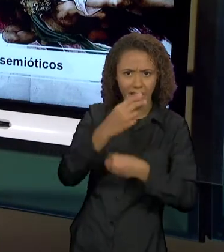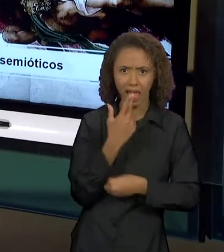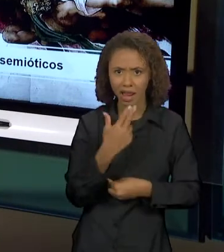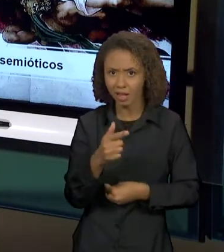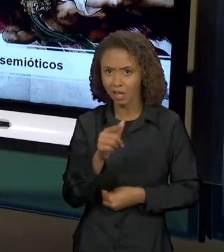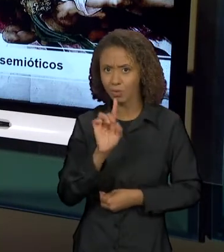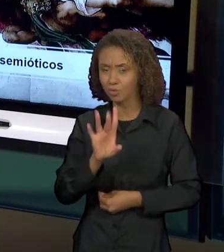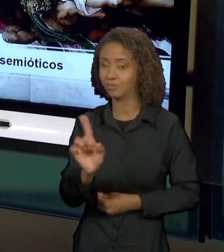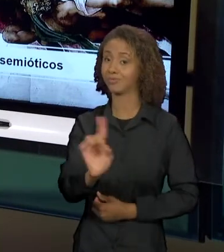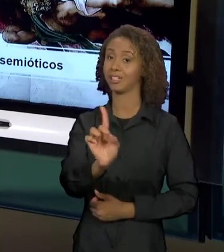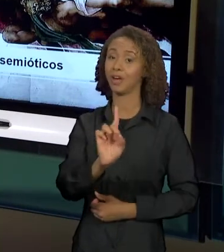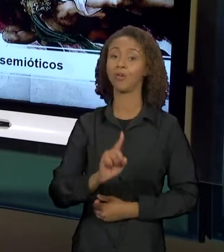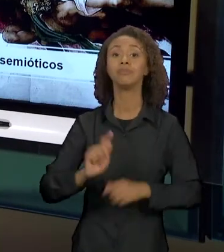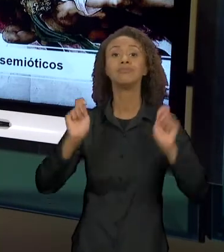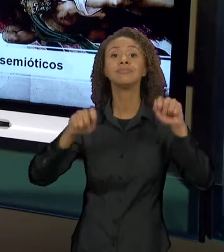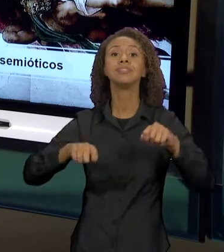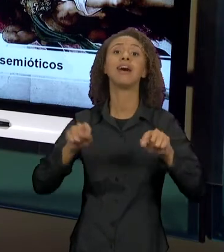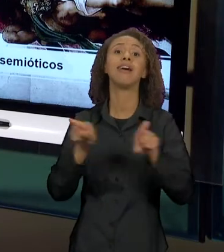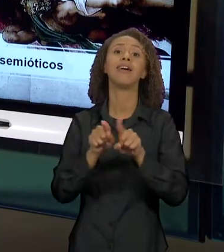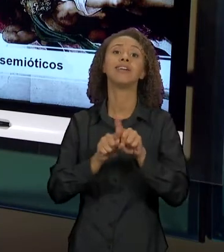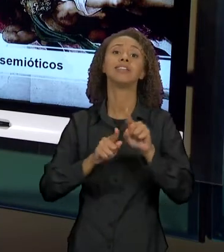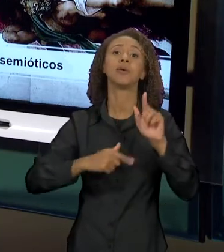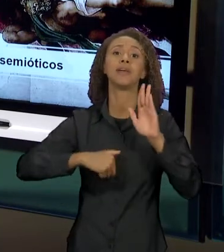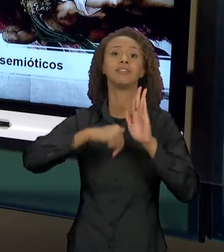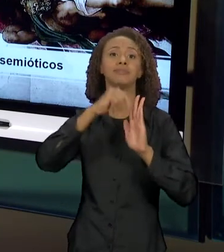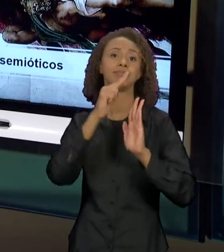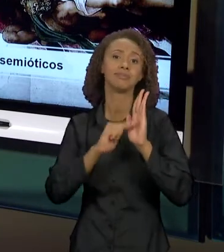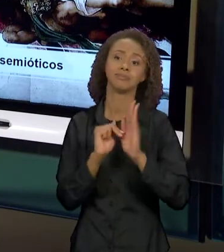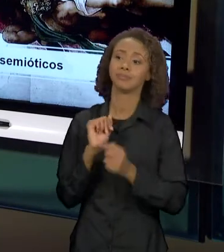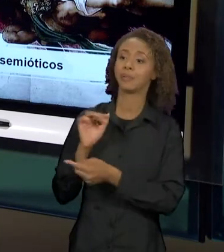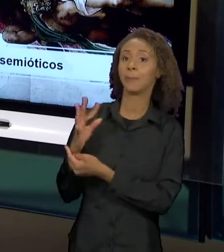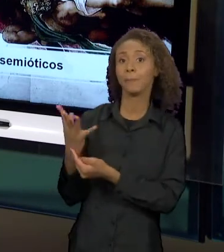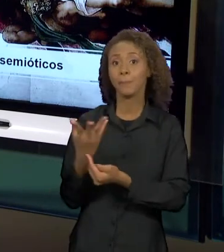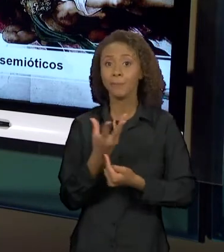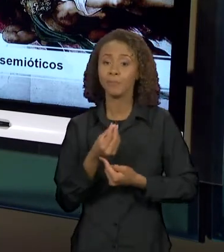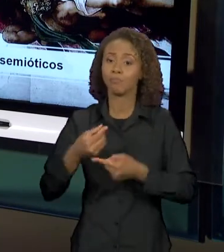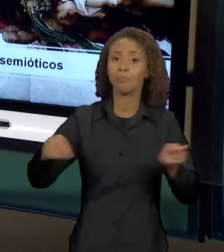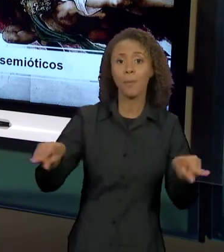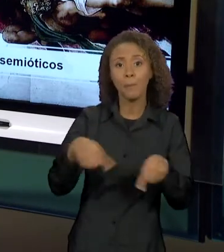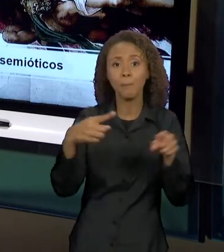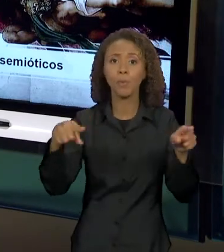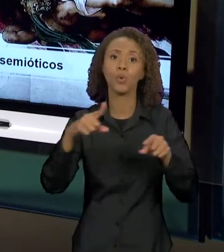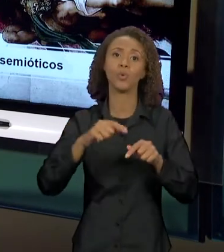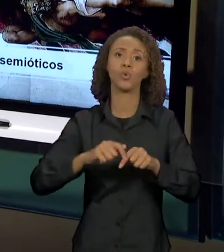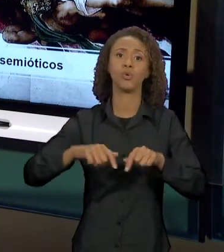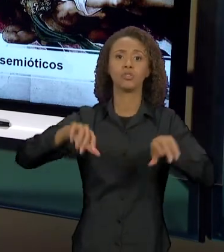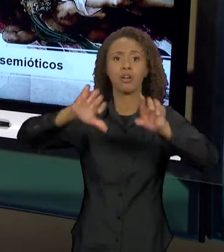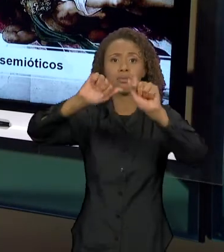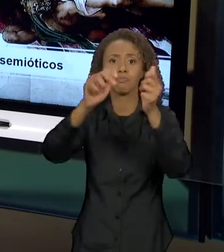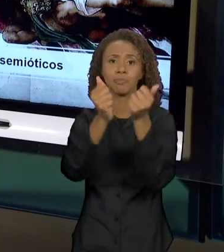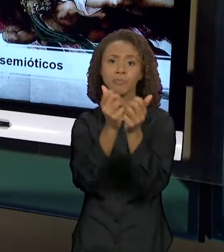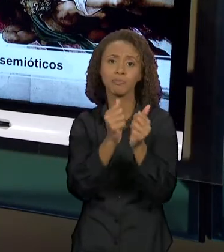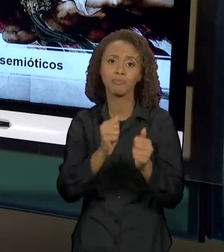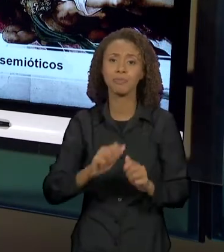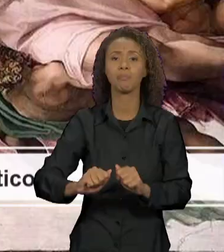ESTAR PRESENTE NA PINTURA, NA MÚSICA, NA ESCULTURA E EM OUTROS SISTEMAS SEMIÓTICOS.